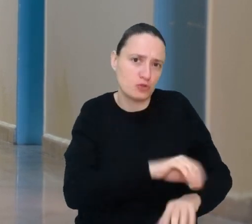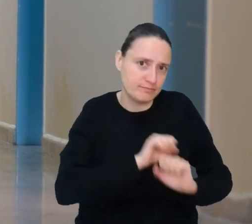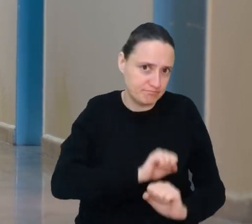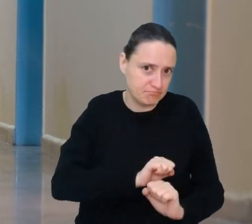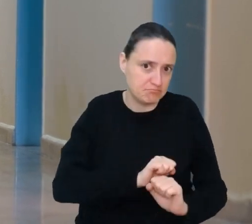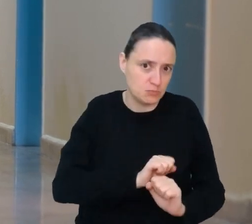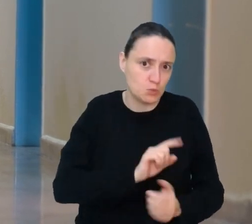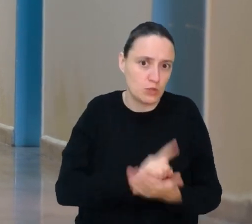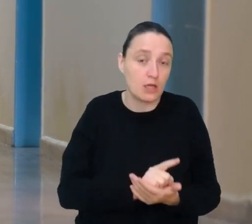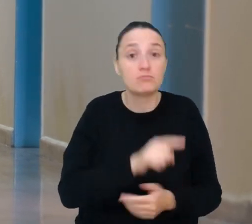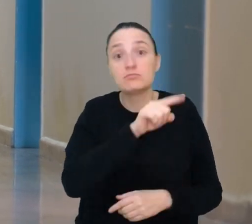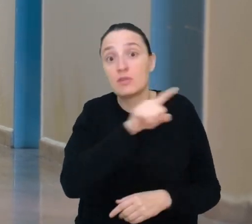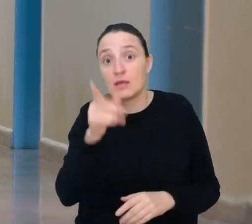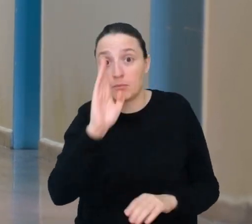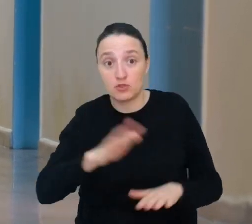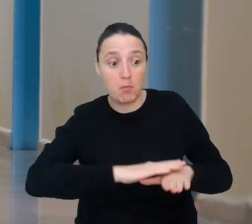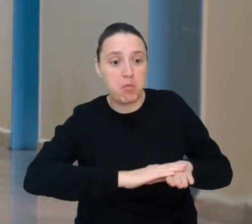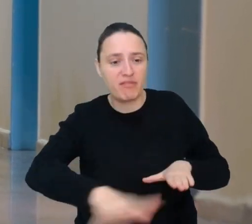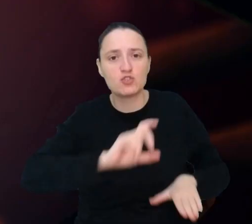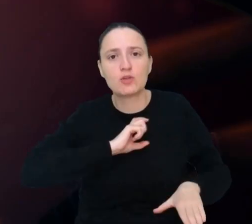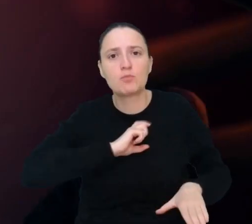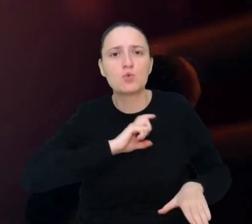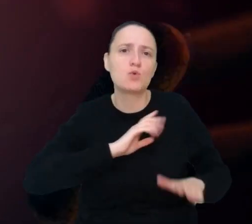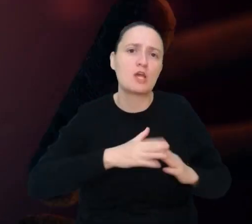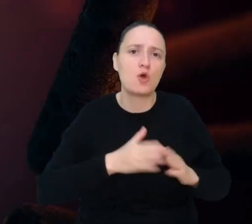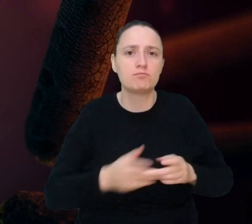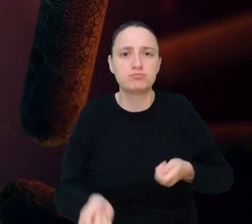będziesz przygotowywać powierzchnie w biurach i prywatnych domach po to,